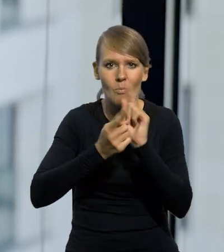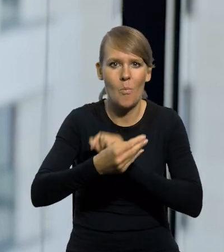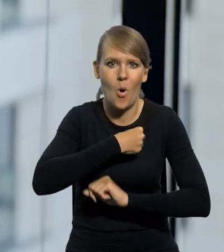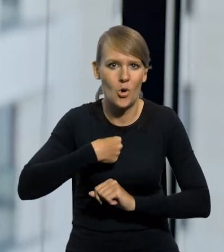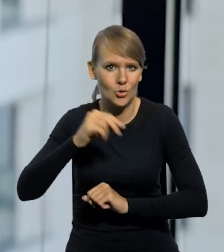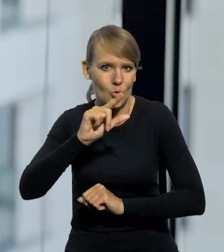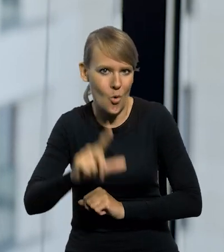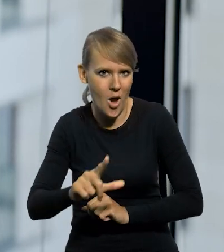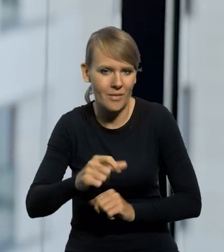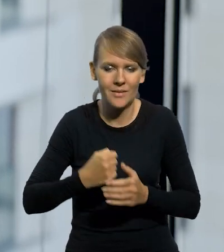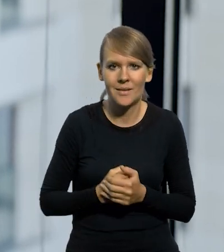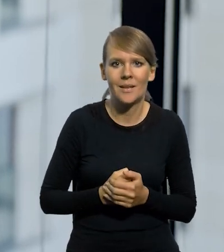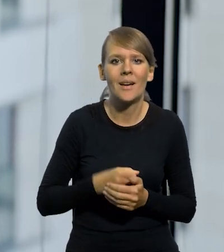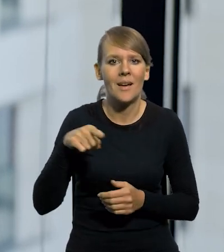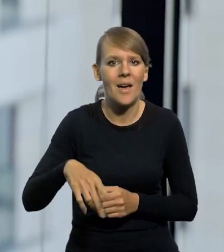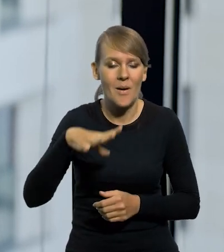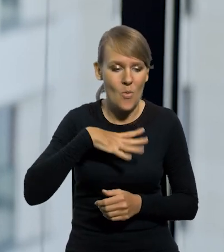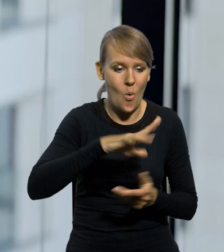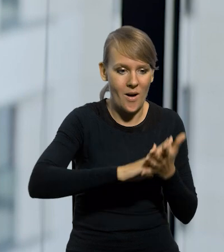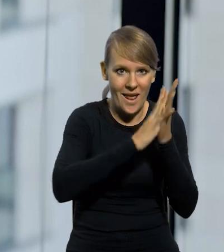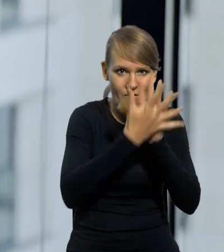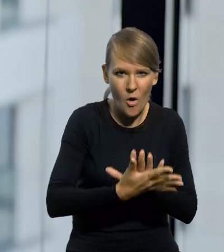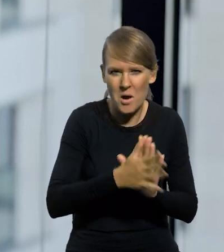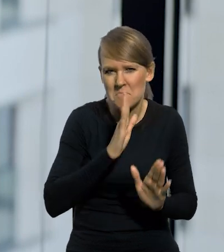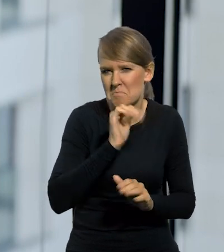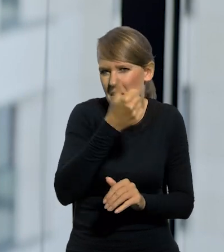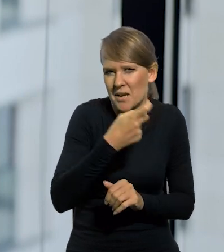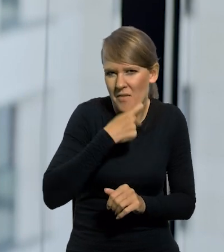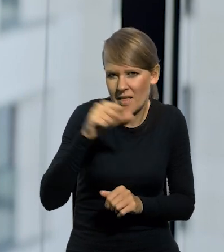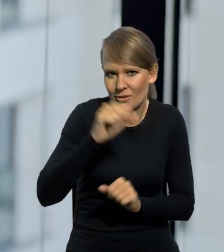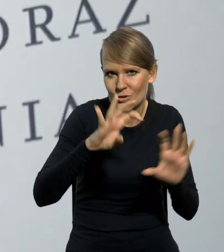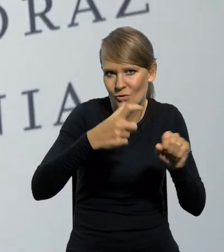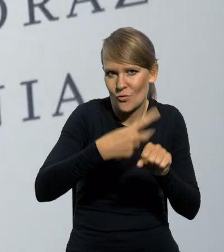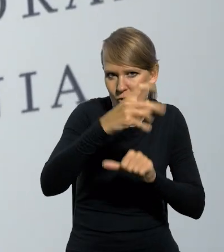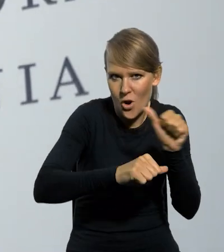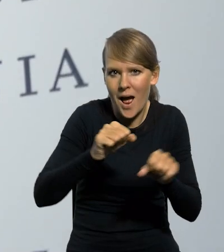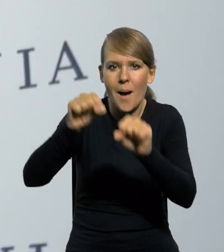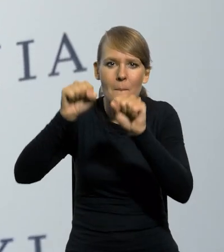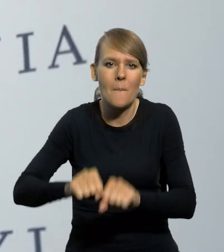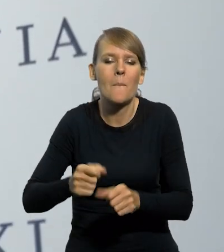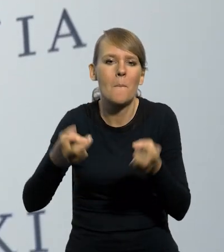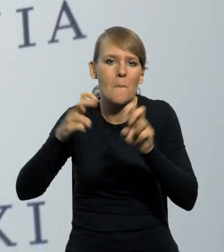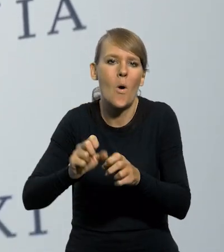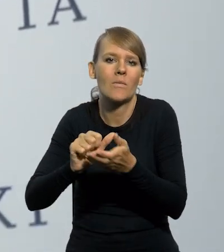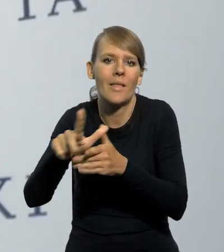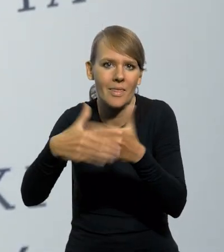Mniej więcej jednocześnie powstały, bo reforma weszła w życie bodajże 1 kwietnia 1924 roku, a bank powstał kilkanaście dni później.